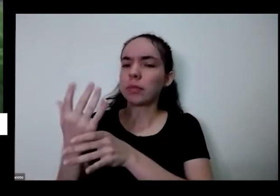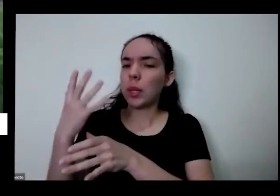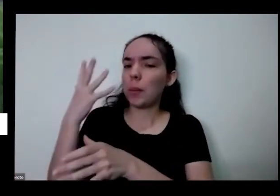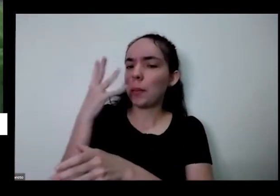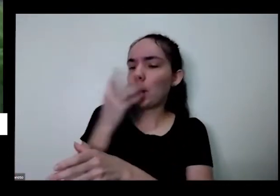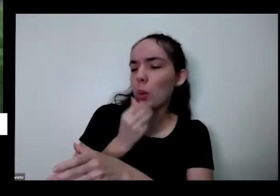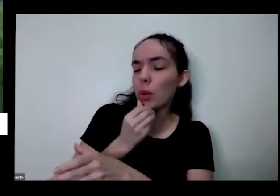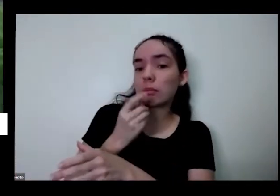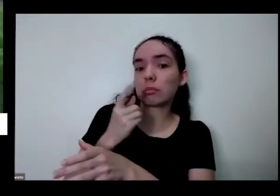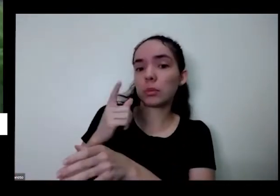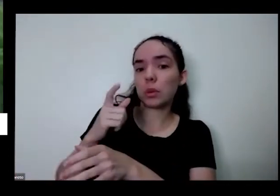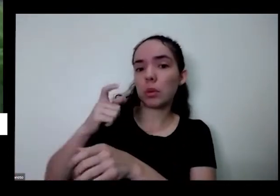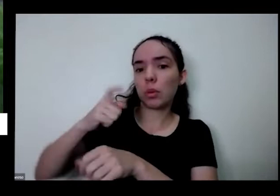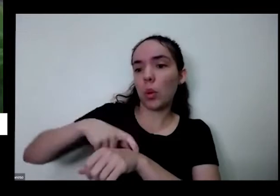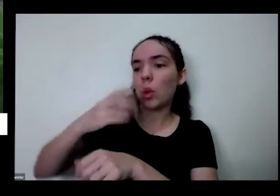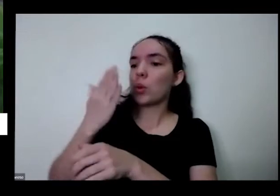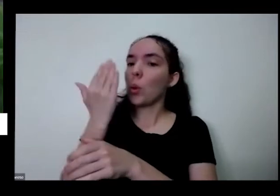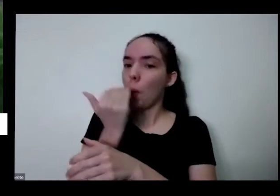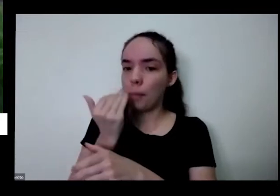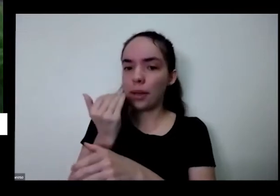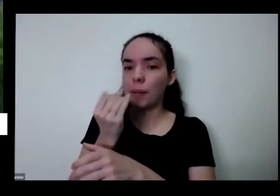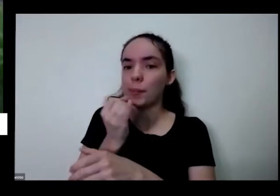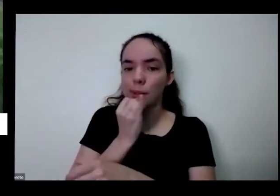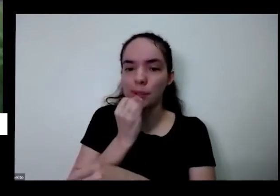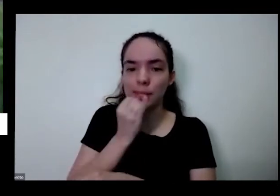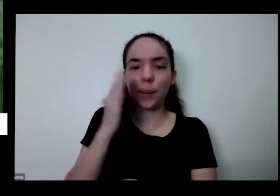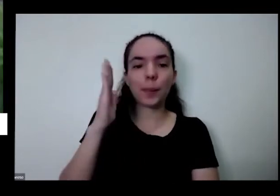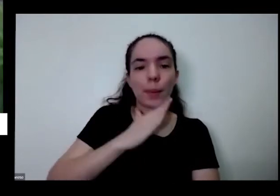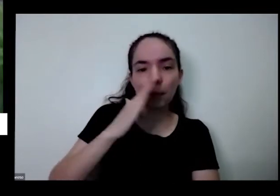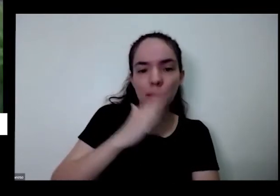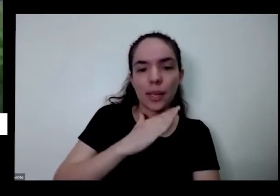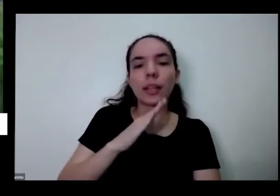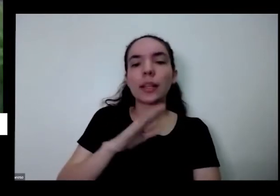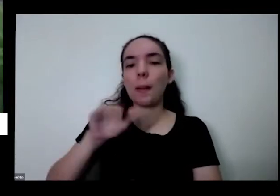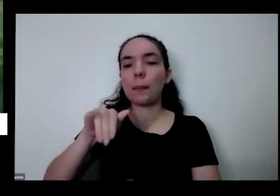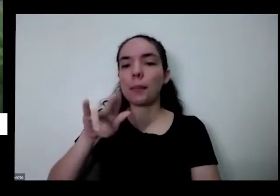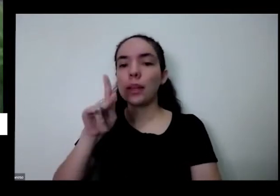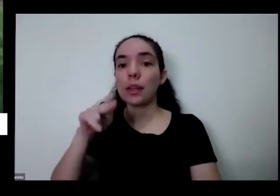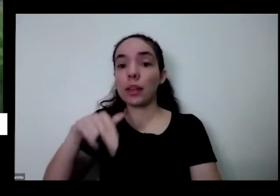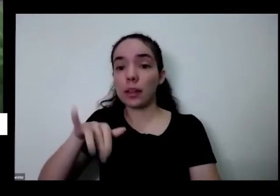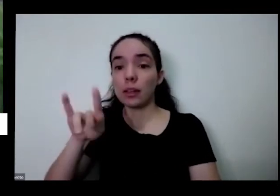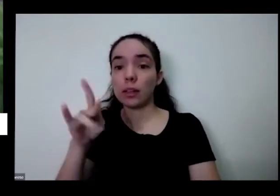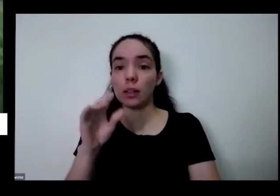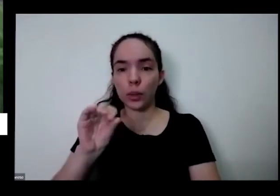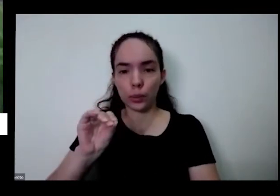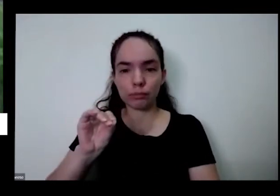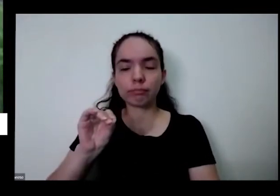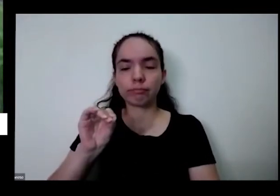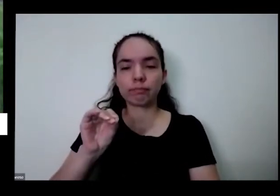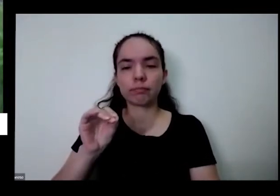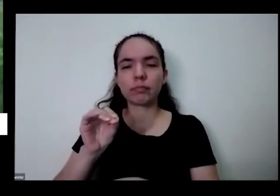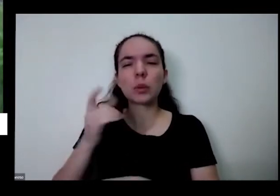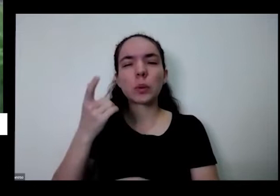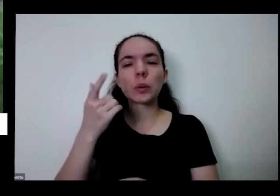correr comer como tá aqui o caso dessa certinho aqui não sei se consegue ver tem uma cebola daqui